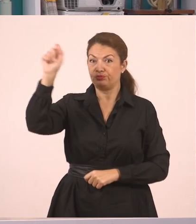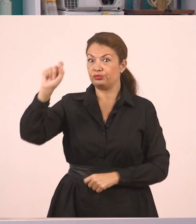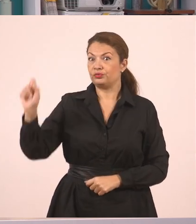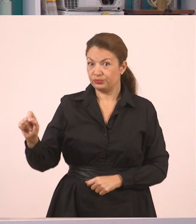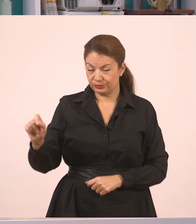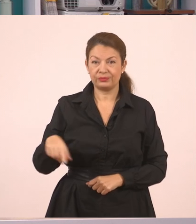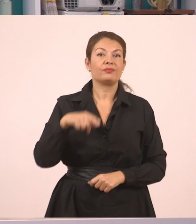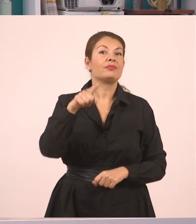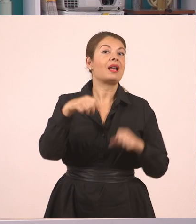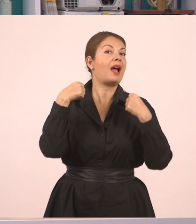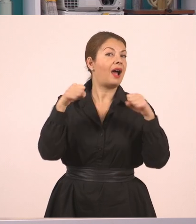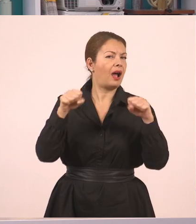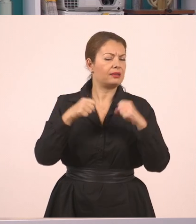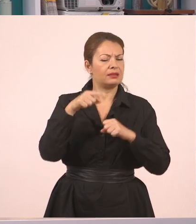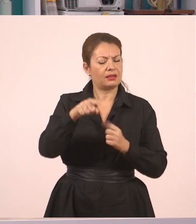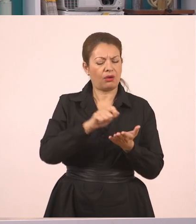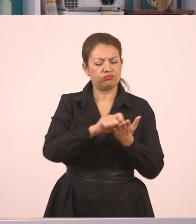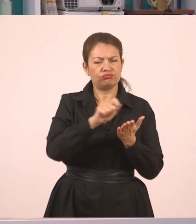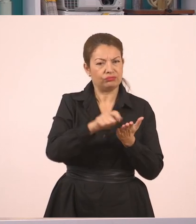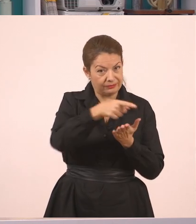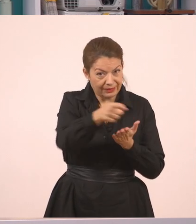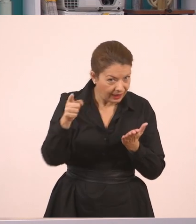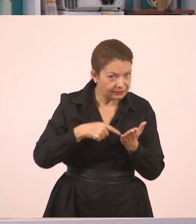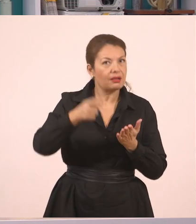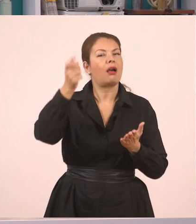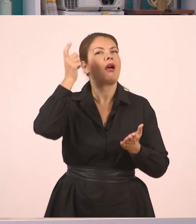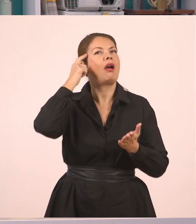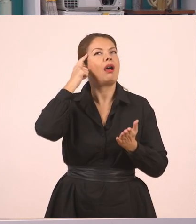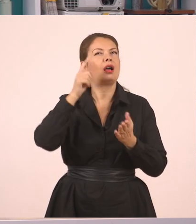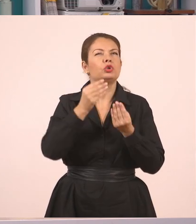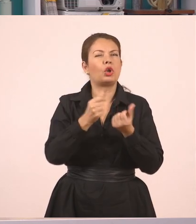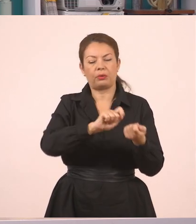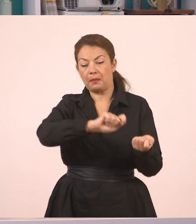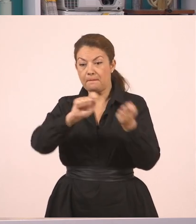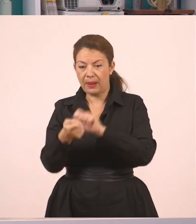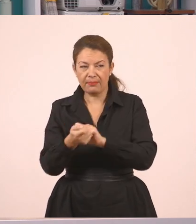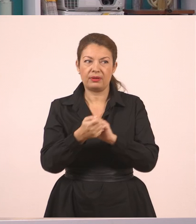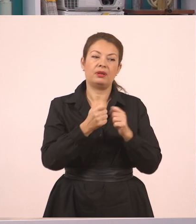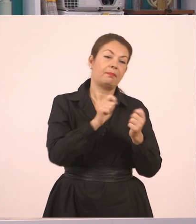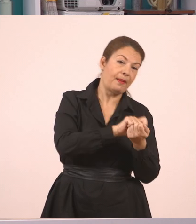στην οποία θα καταλάβετε αυτό που λέμε ευθύς και πλάγιος λόγος, και πώς από τον ευθύ πάω στον πλάγιο.